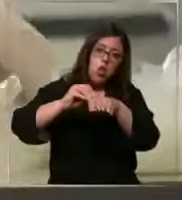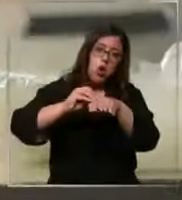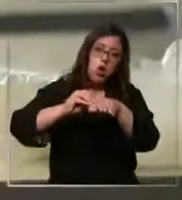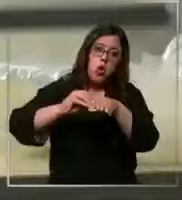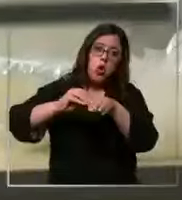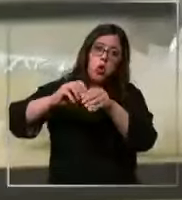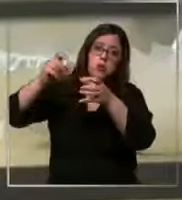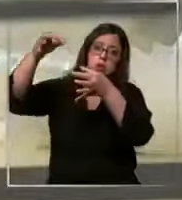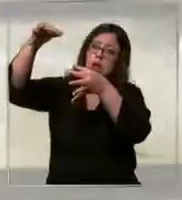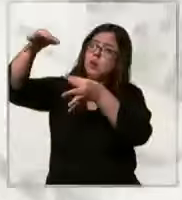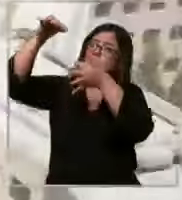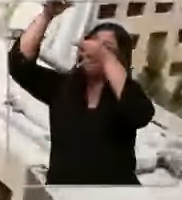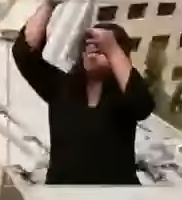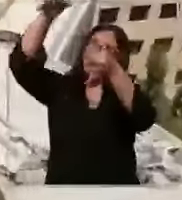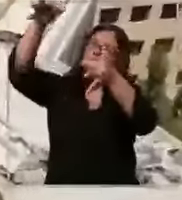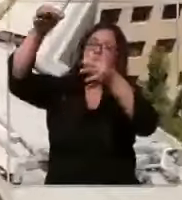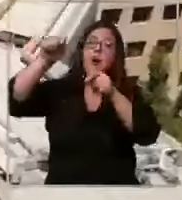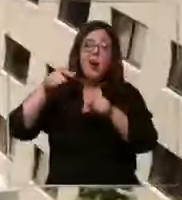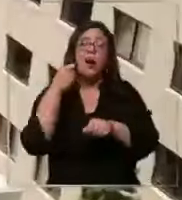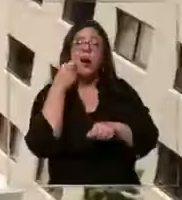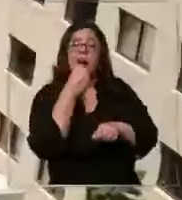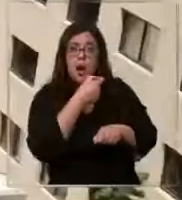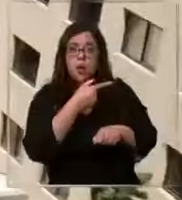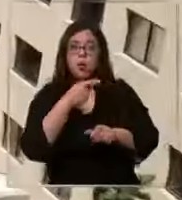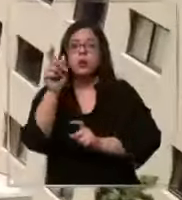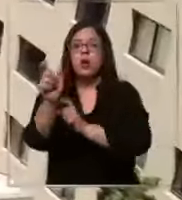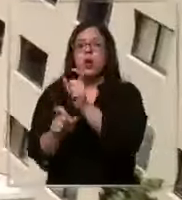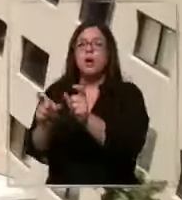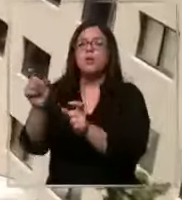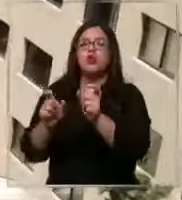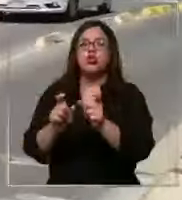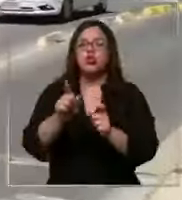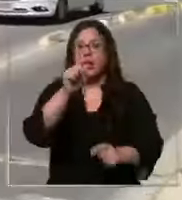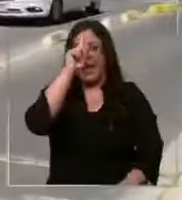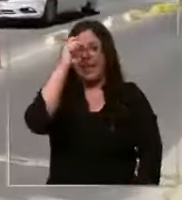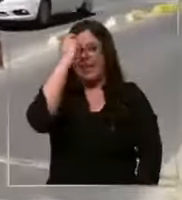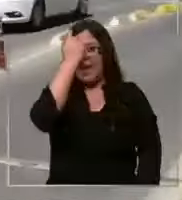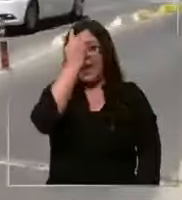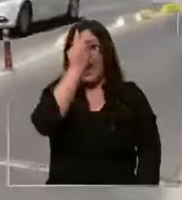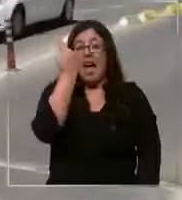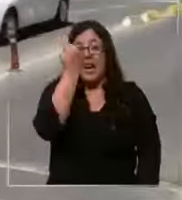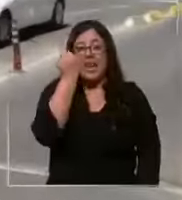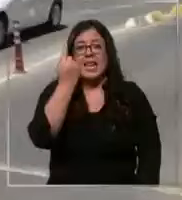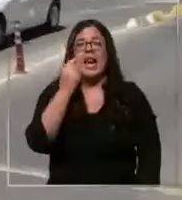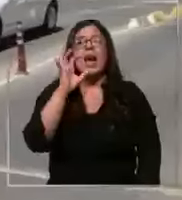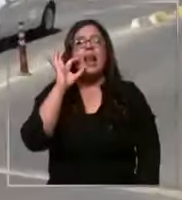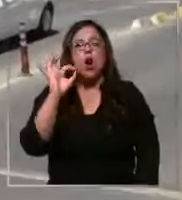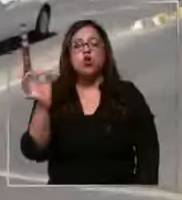otros es la denuncia que hace personal de clínica las Condes aseguran que desde octubre